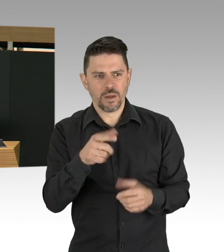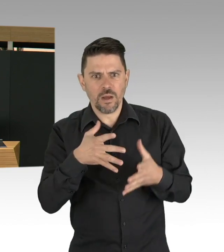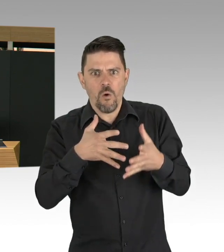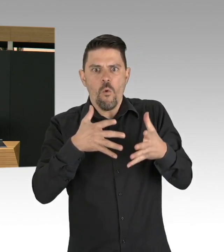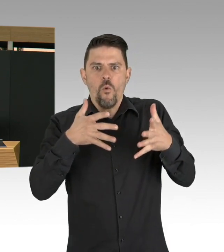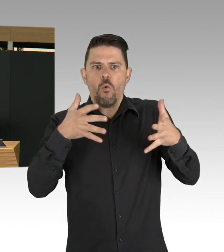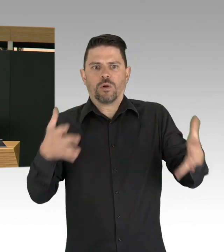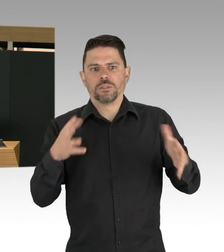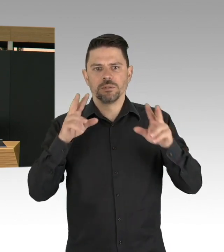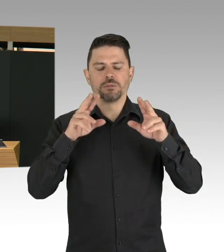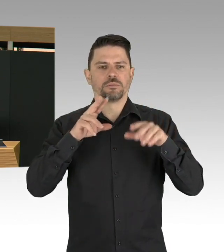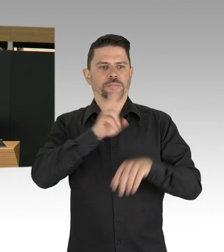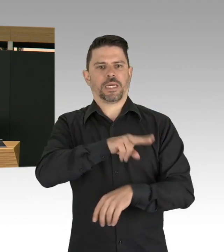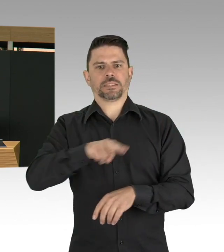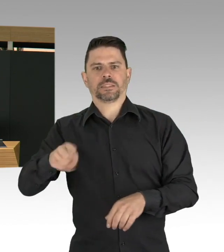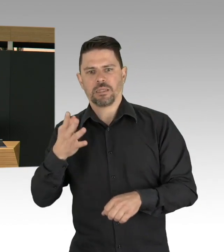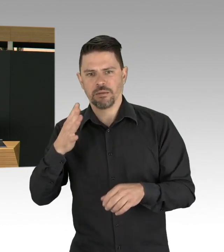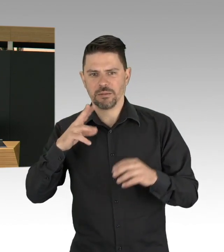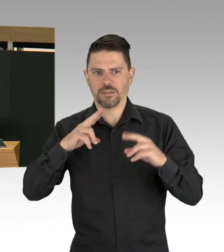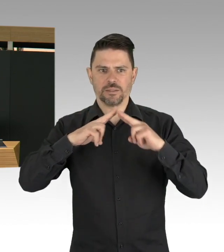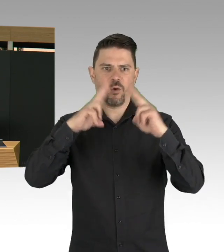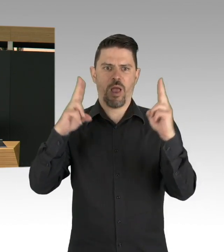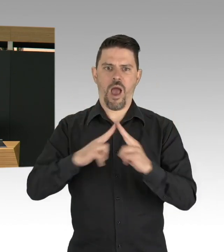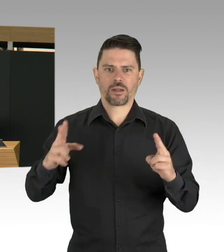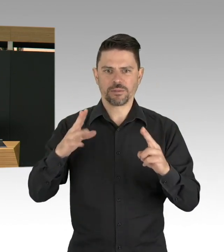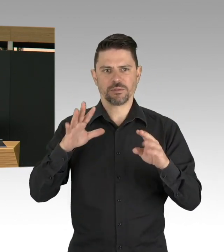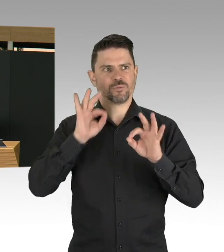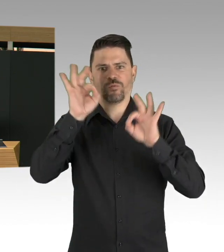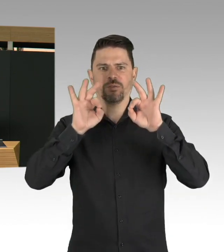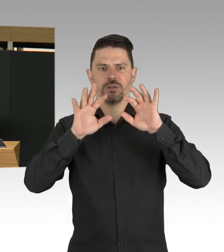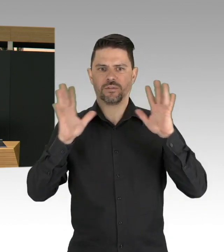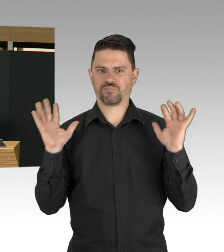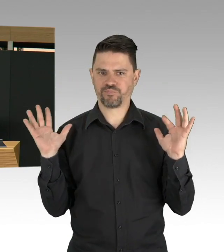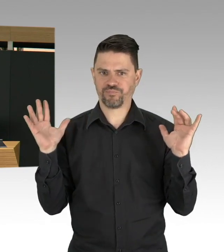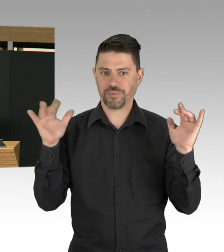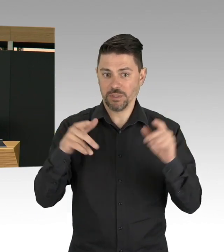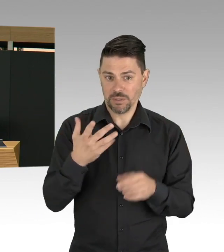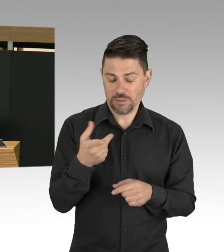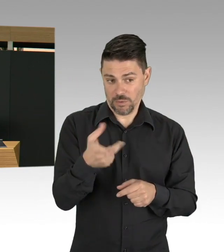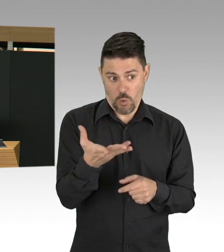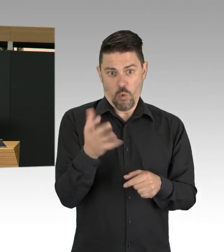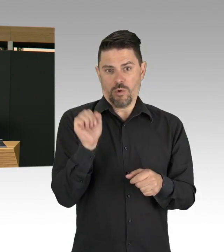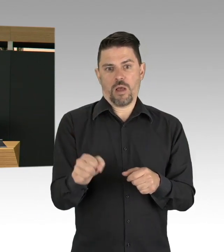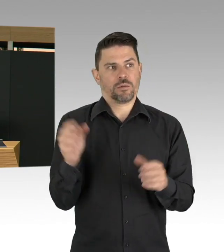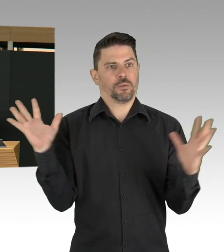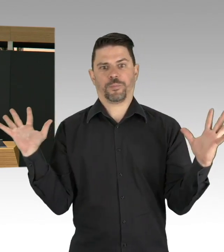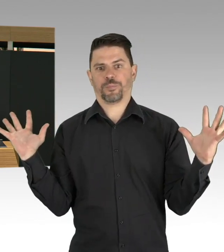muss das jetzt eigentlich sein bis hin zu Kita-Schulschließung, Clubs und Bars geschlossen und dann natürlich die Eindämmungsverordnung,